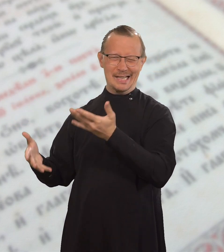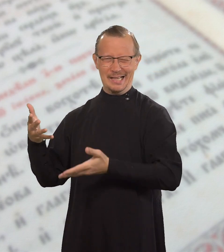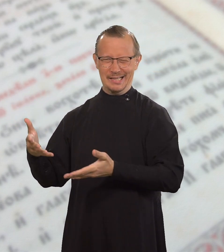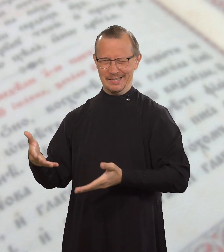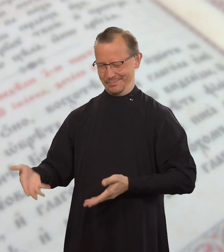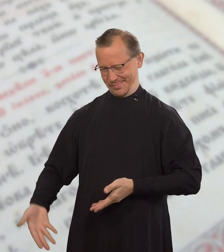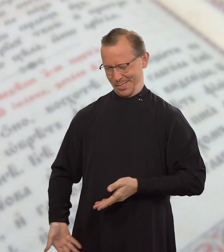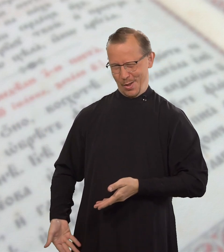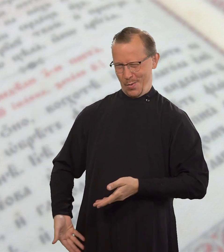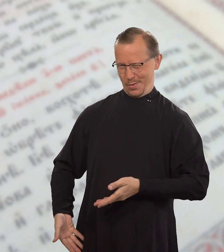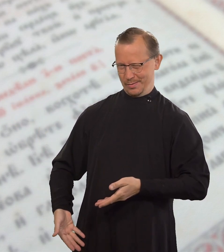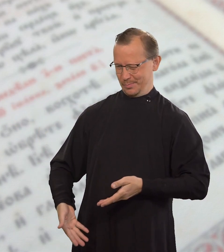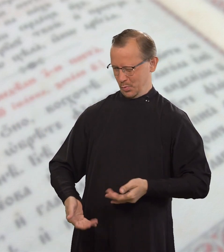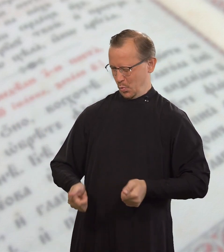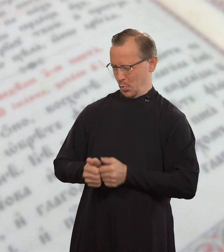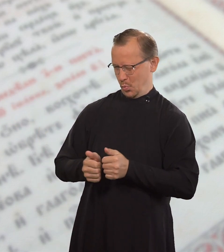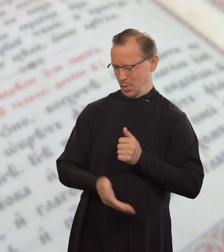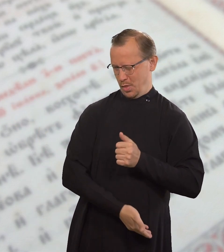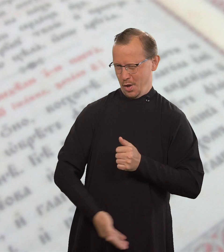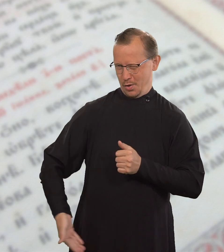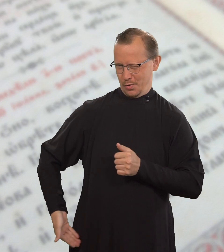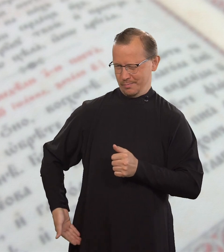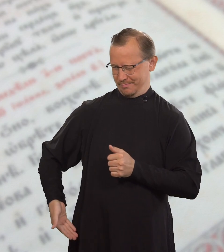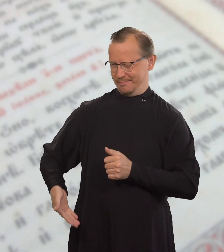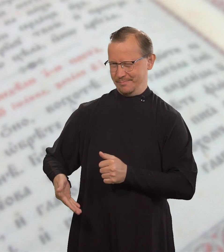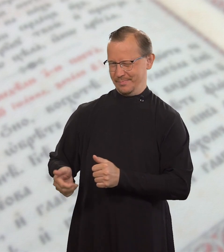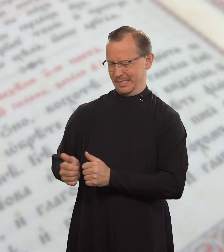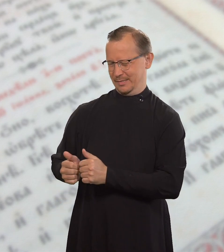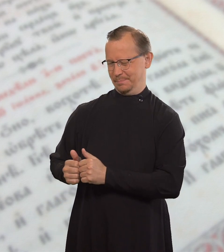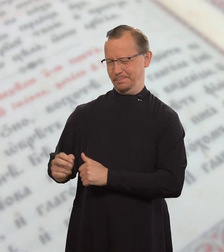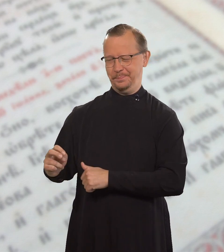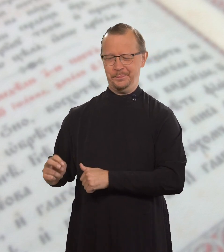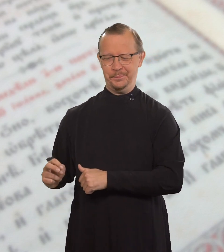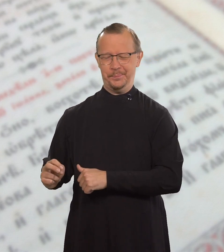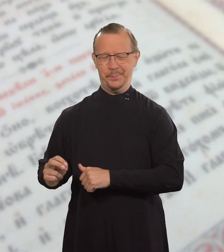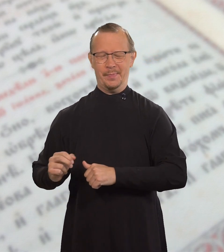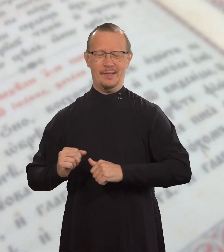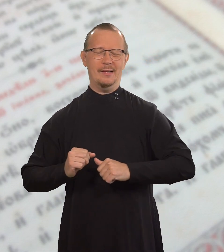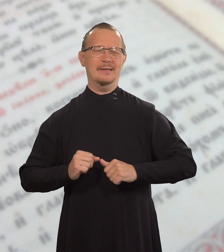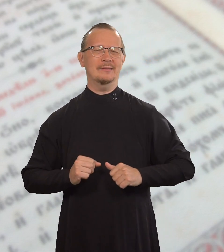или же: «Садись у ног моих».